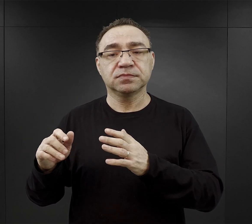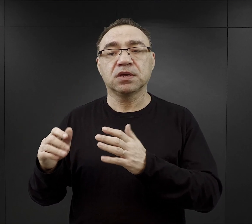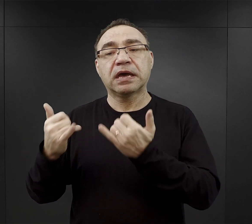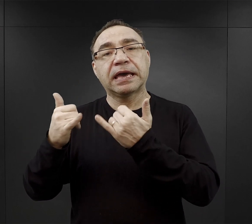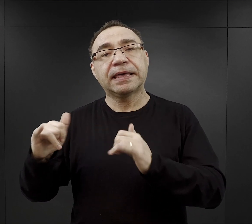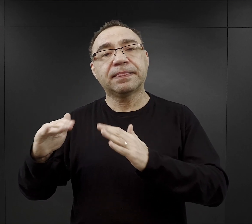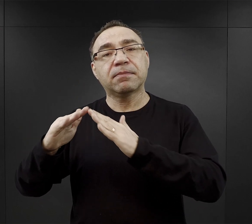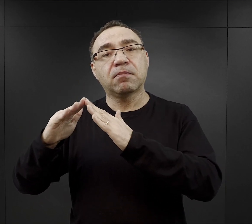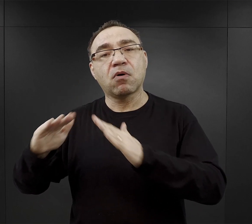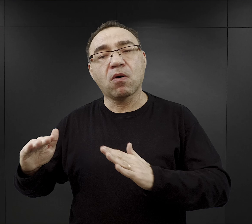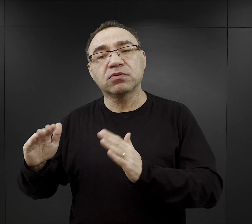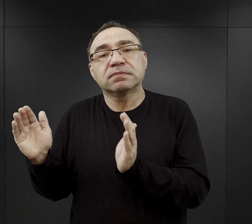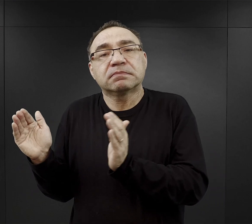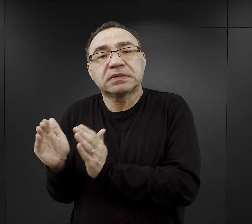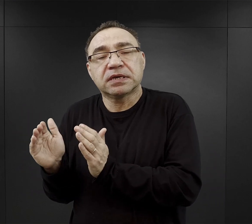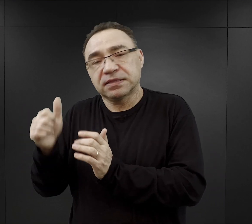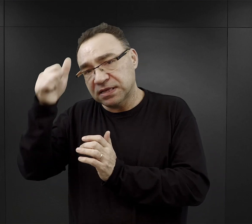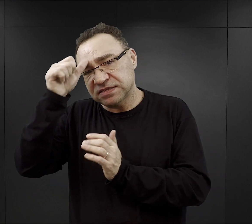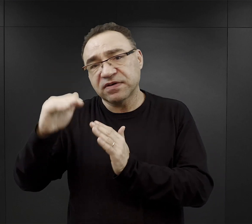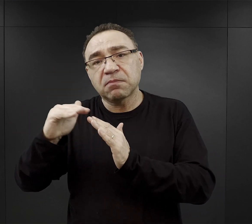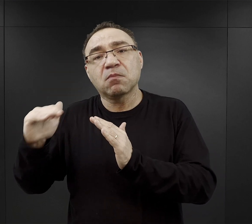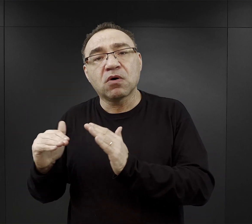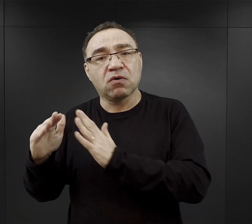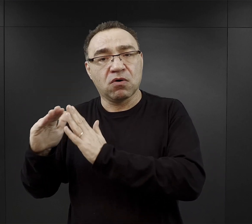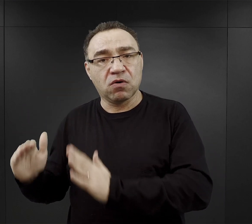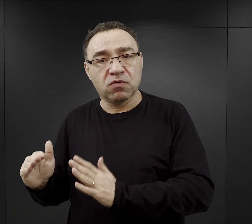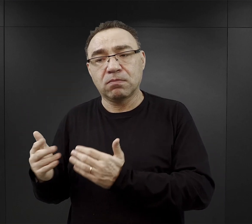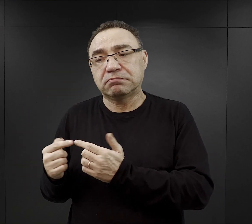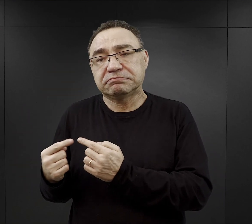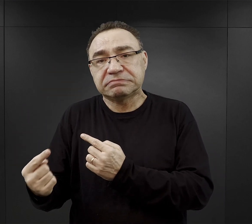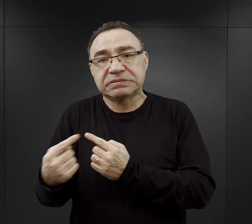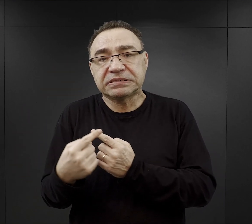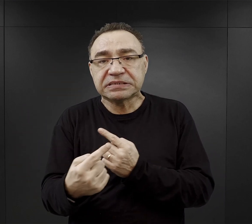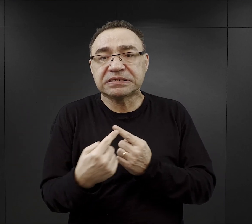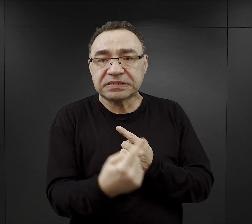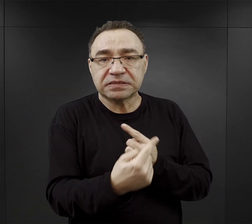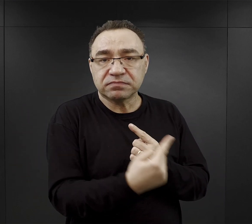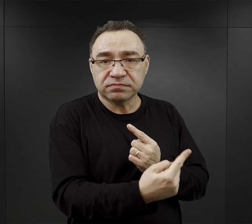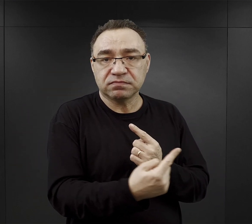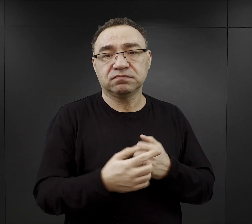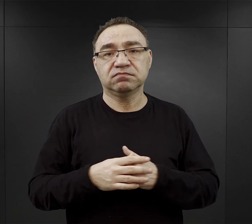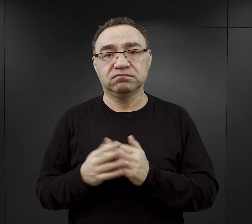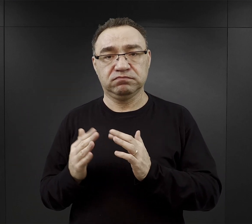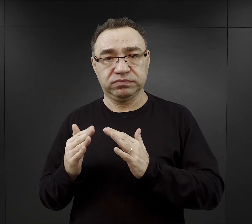które były rozmieszczone - część z nich w pobliżu obozu macierzystego czy Birkenau.